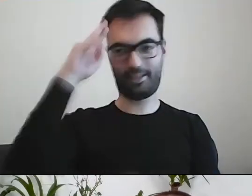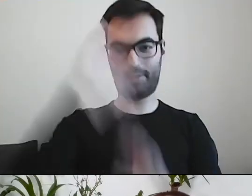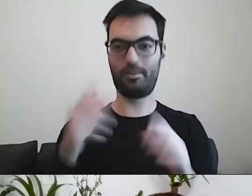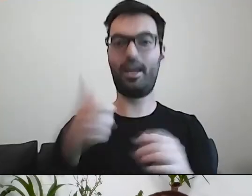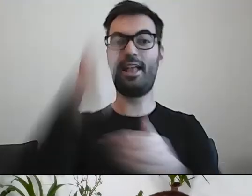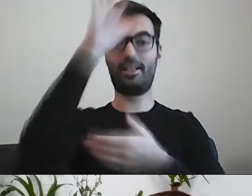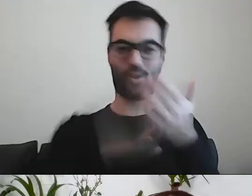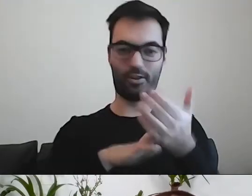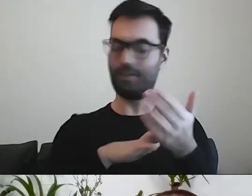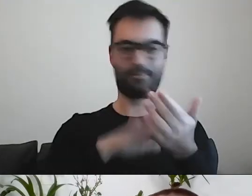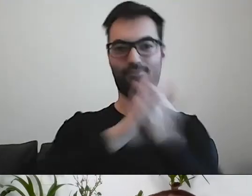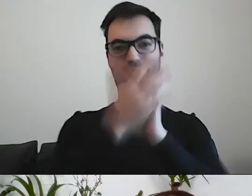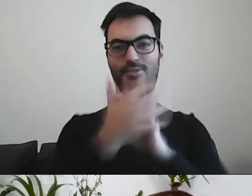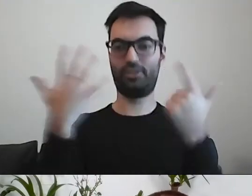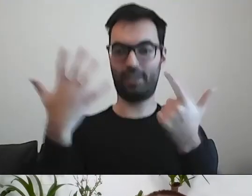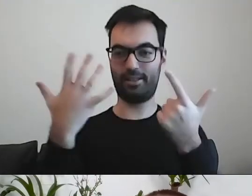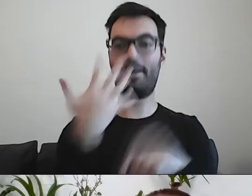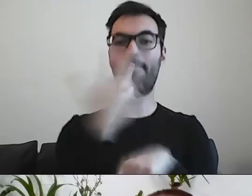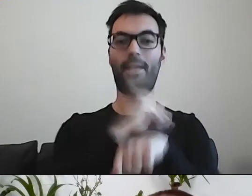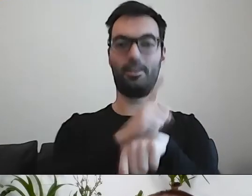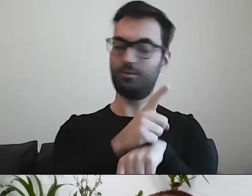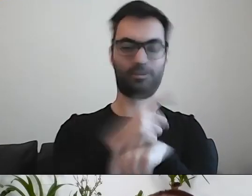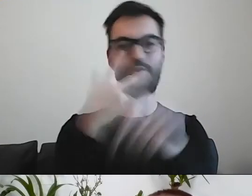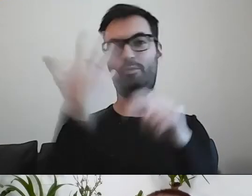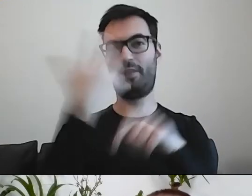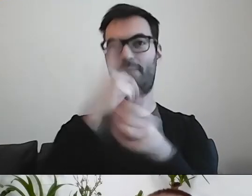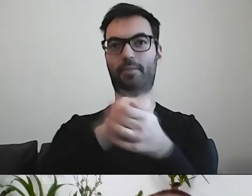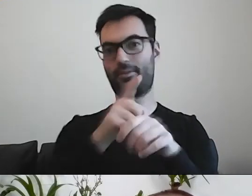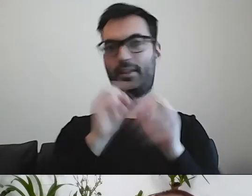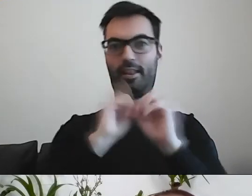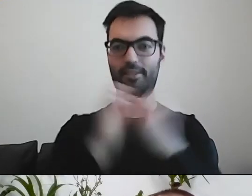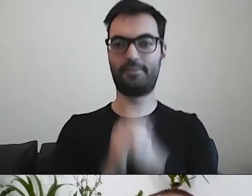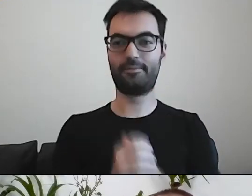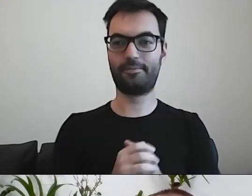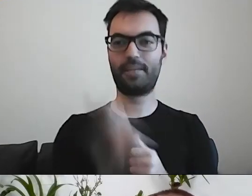Z 5 minut robi się 35 min. PAWEŁ: A z jednej kartki tekstu robią się dwie